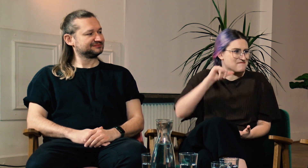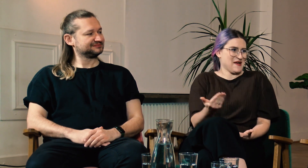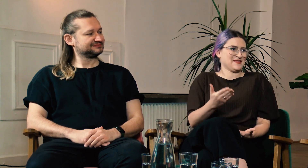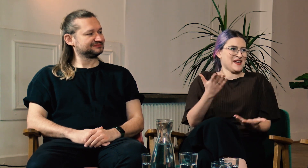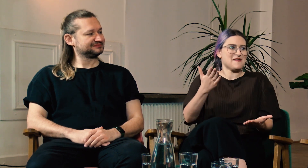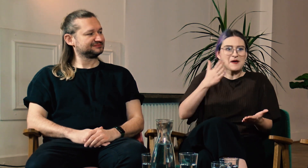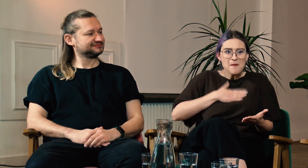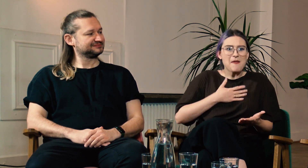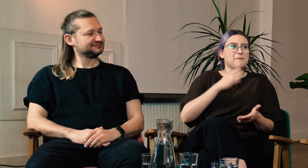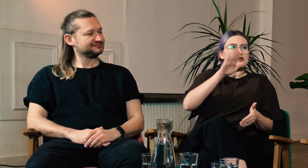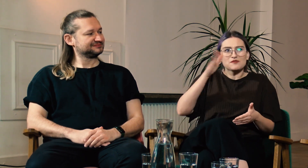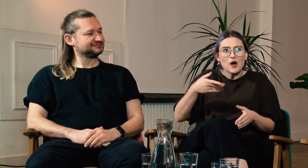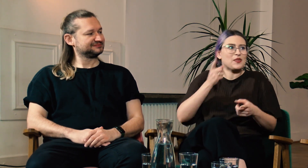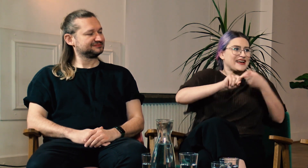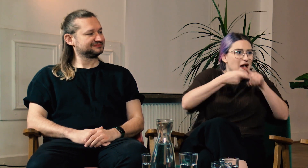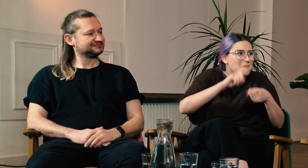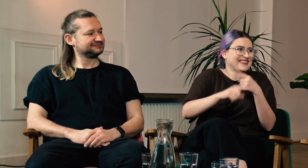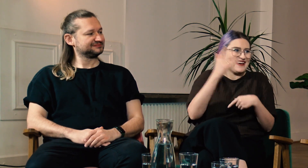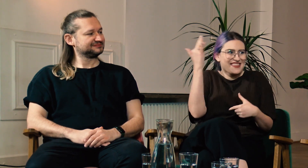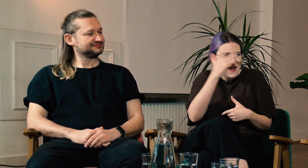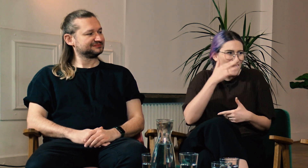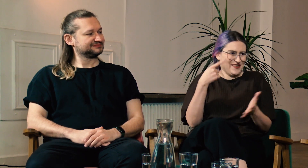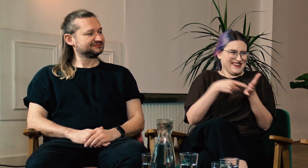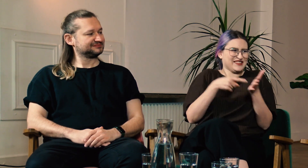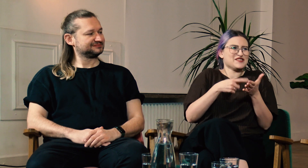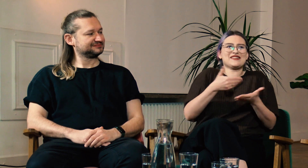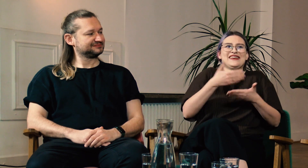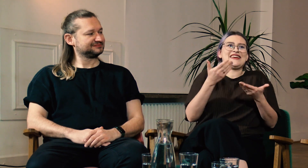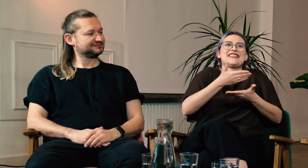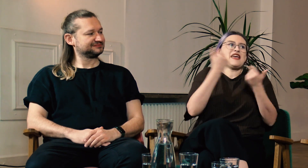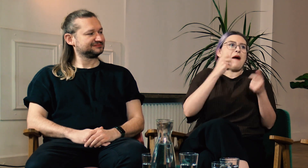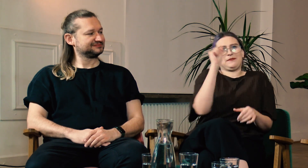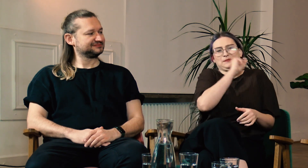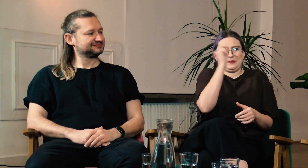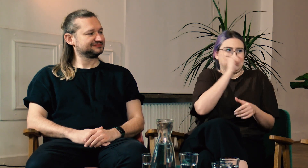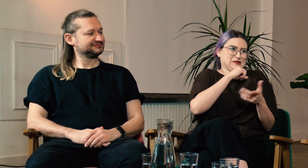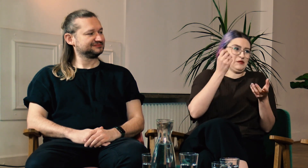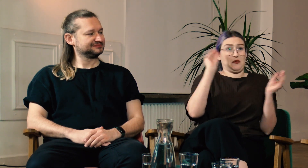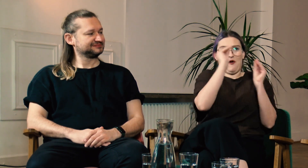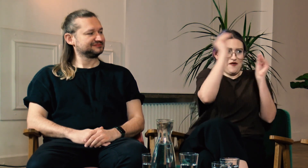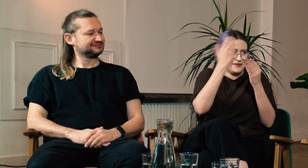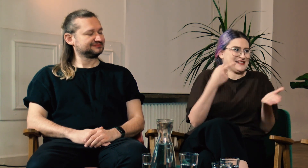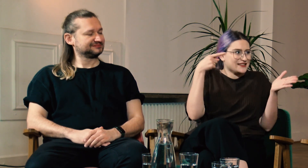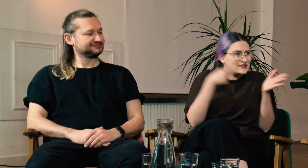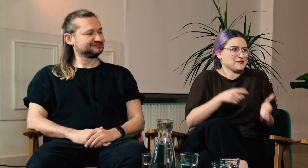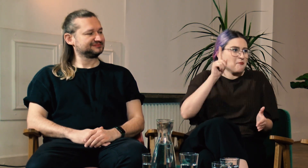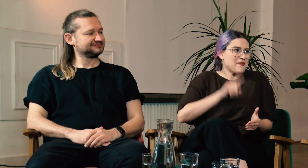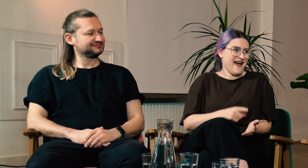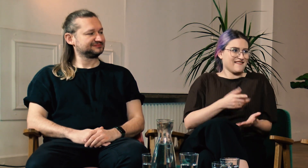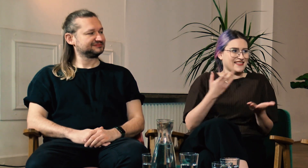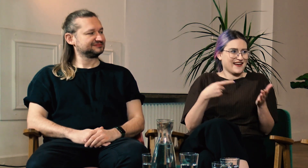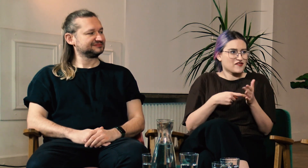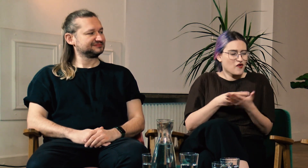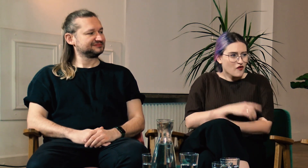na której są przedmioty teoretyczne, gramatyka. To nie są bzdury, coś wymyślonego... tylko prawdziwy język.